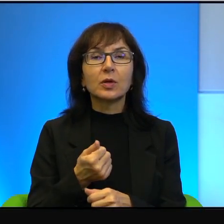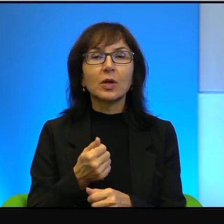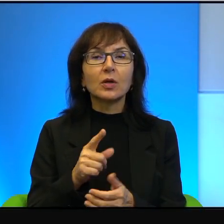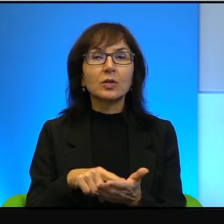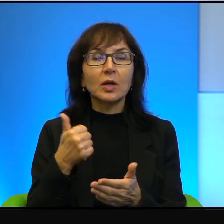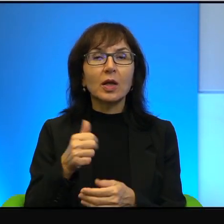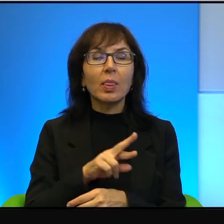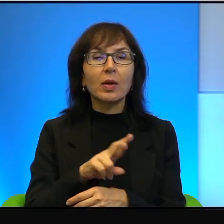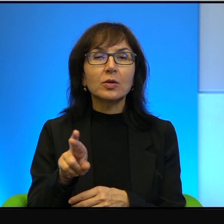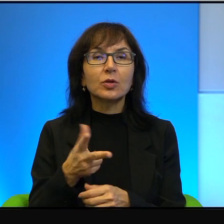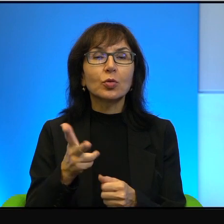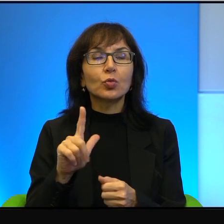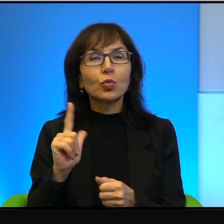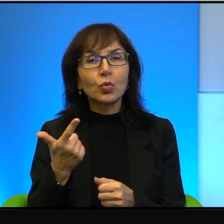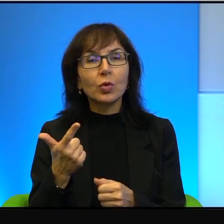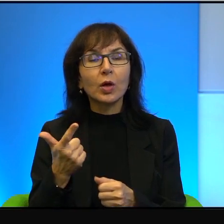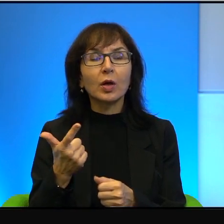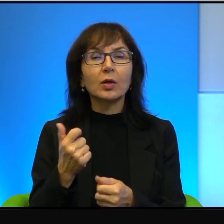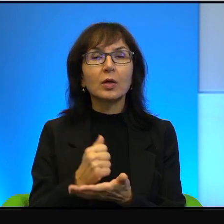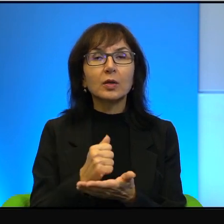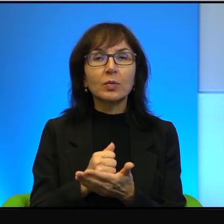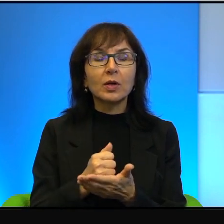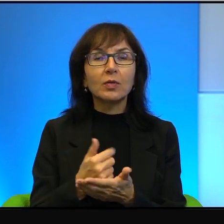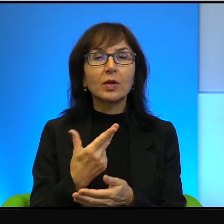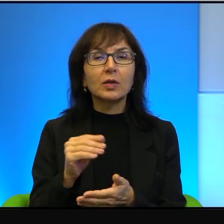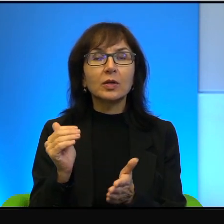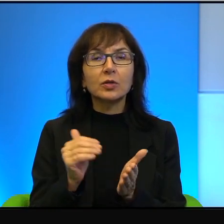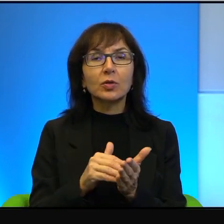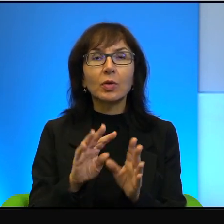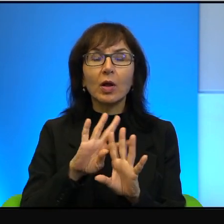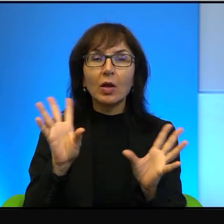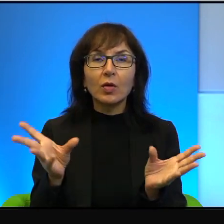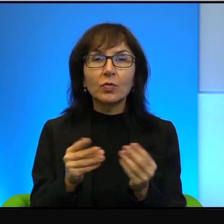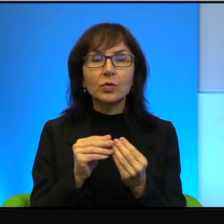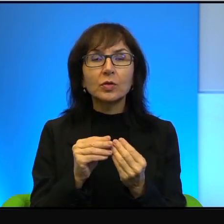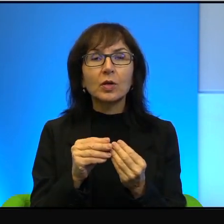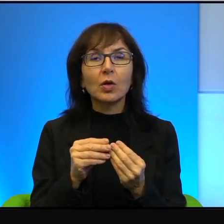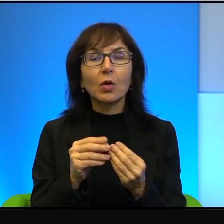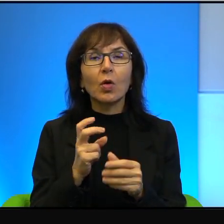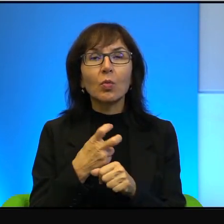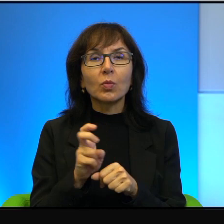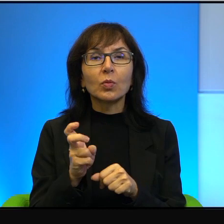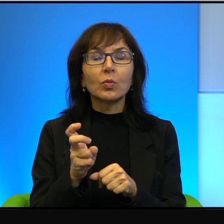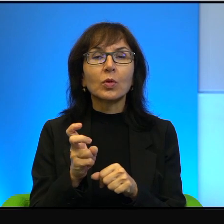Druga rzecz jest taka, że oczywiście też nie należy wszystkiego, broń Boże, zwalać na barki Izraelczyków.